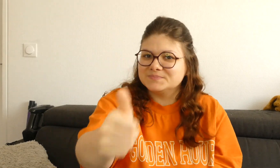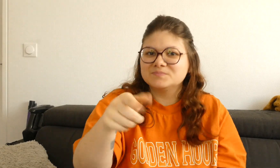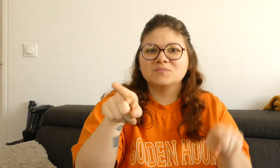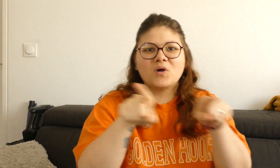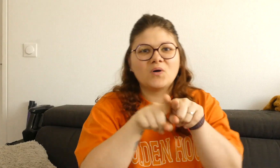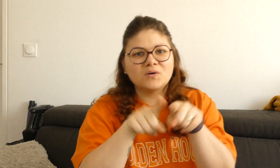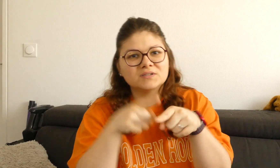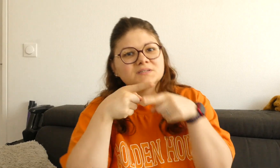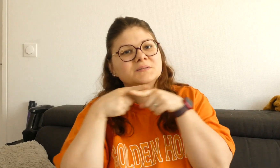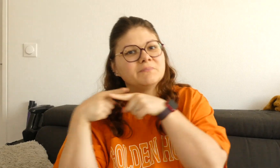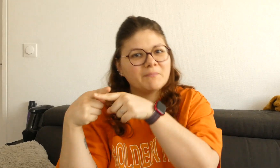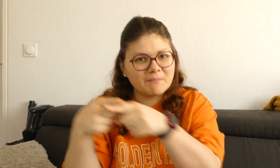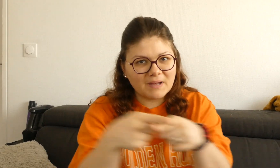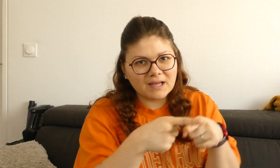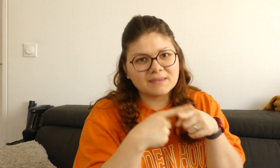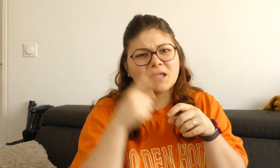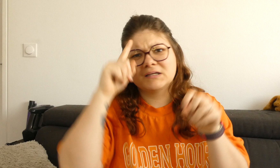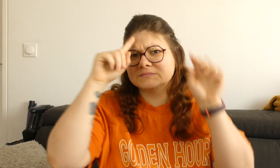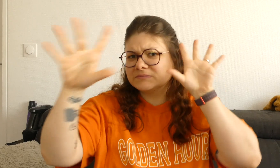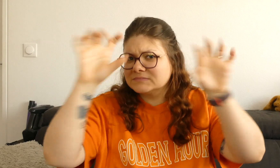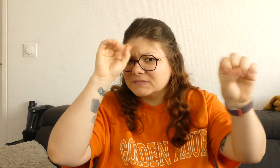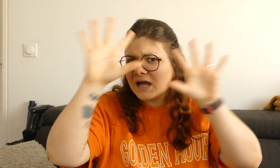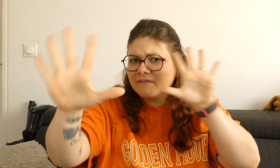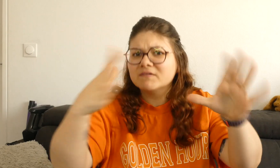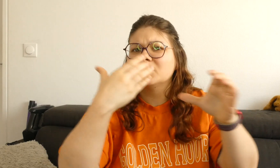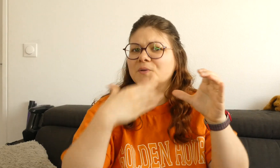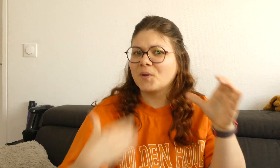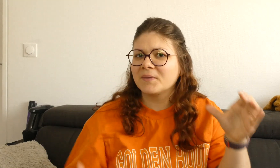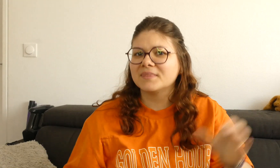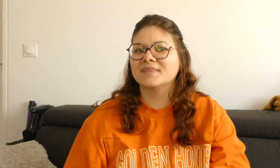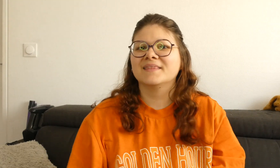sur le petit pouce bleu, vous pouvez aussi partager, me donner vos avis en commentaire.